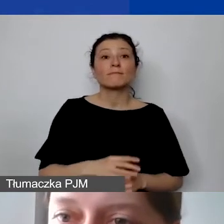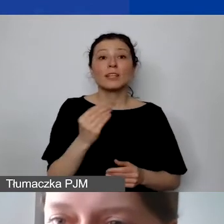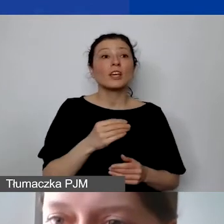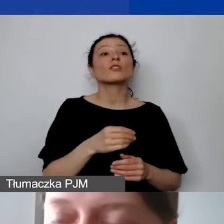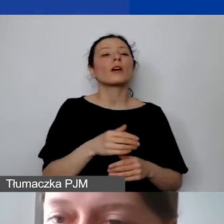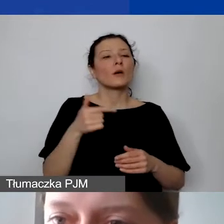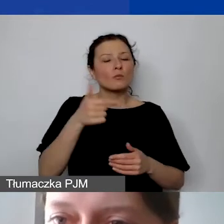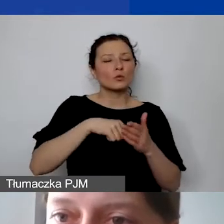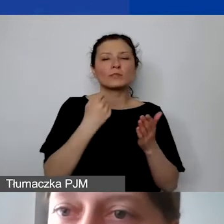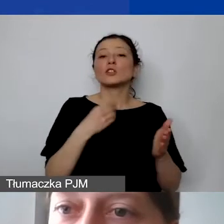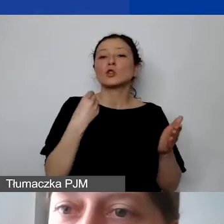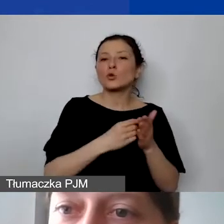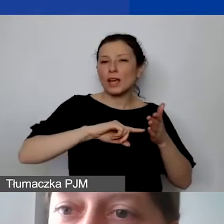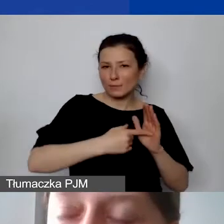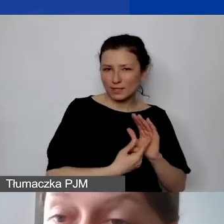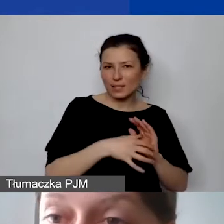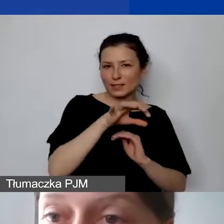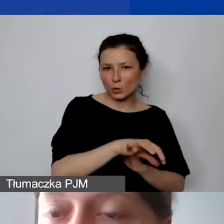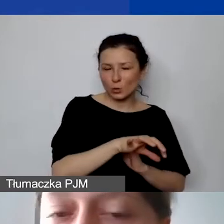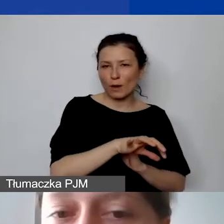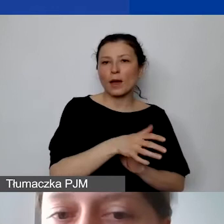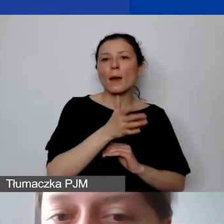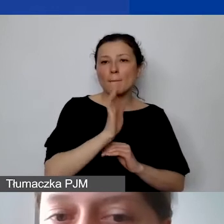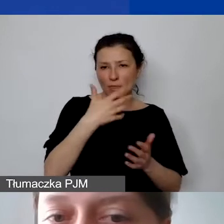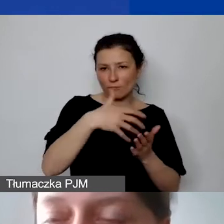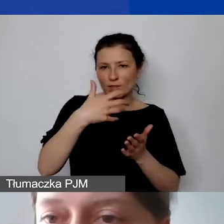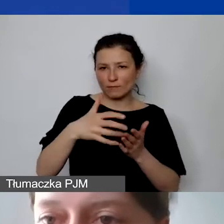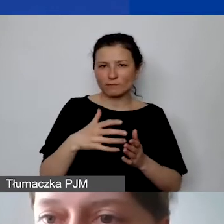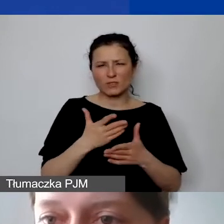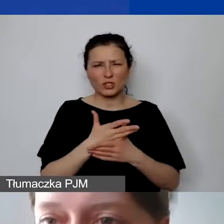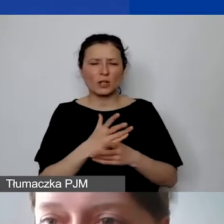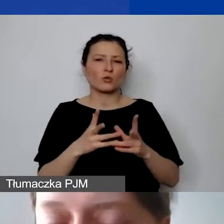które będą ponoszone średnio przez okres realizacji projektu,